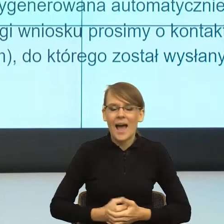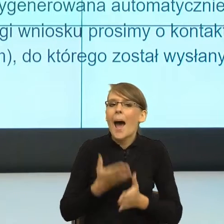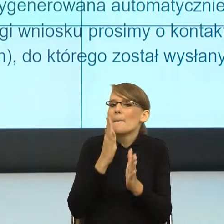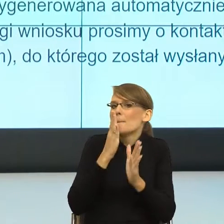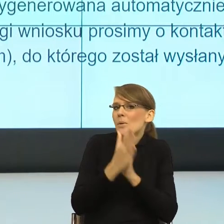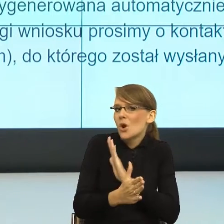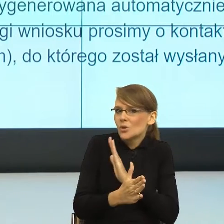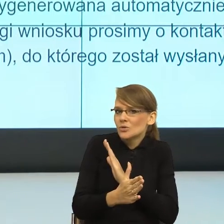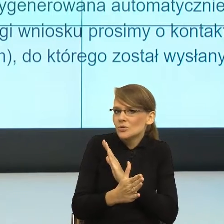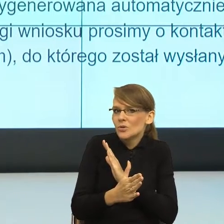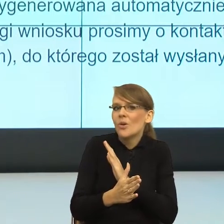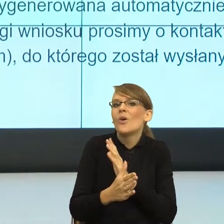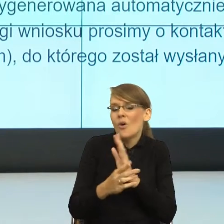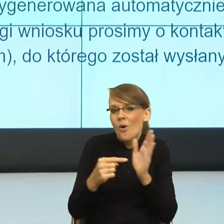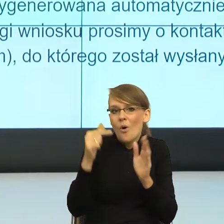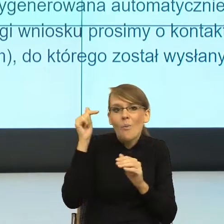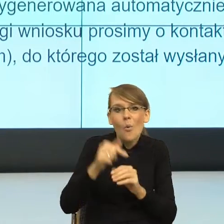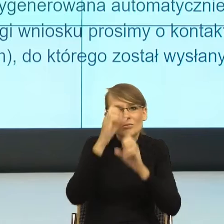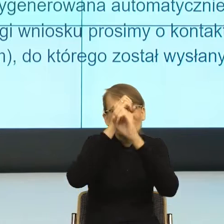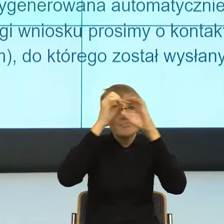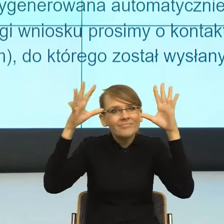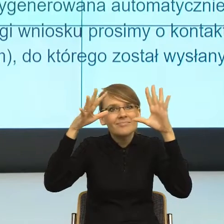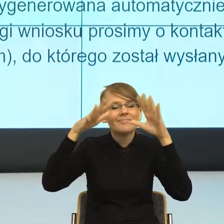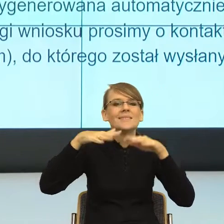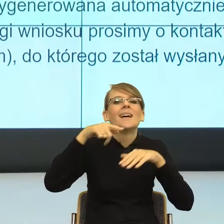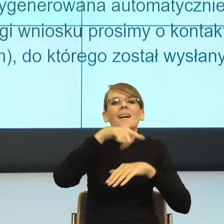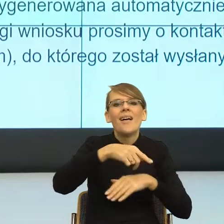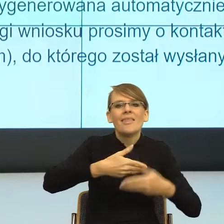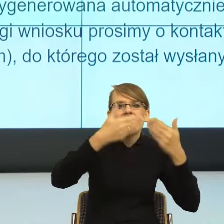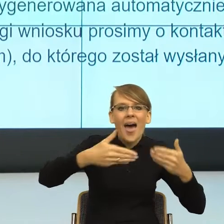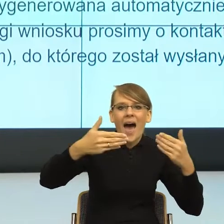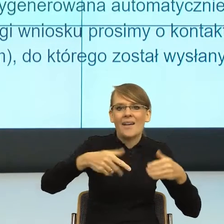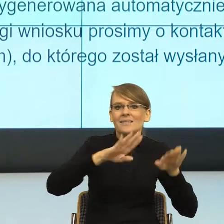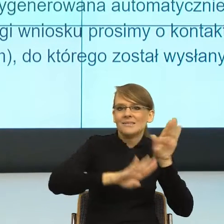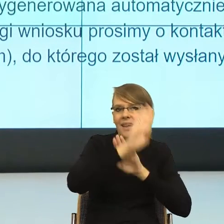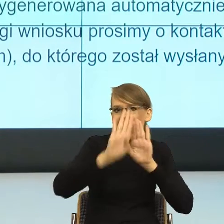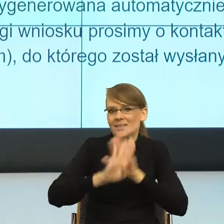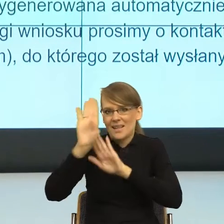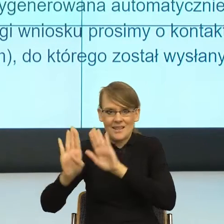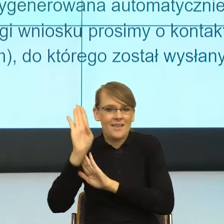sceną, scena za sceną, za sceną. No to znaczy daj mi tyle informacji.